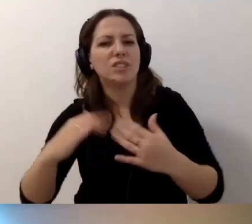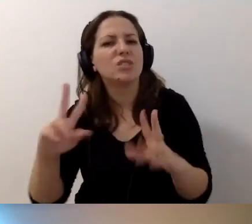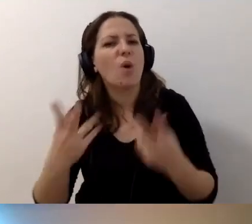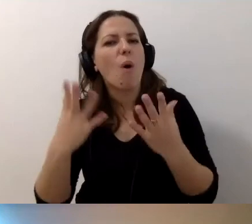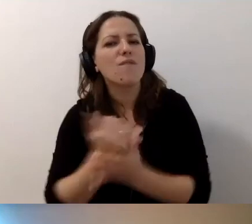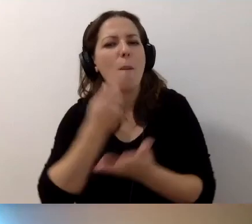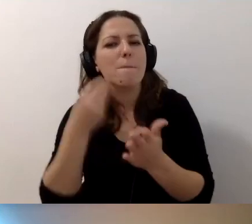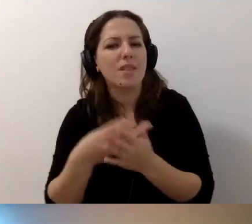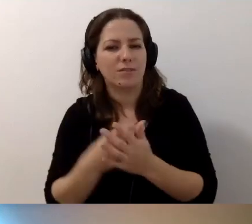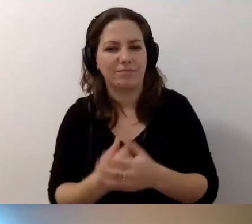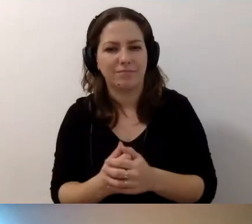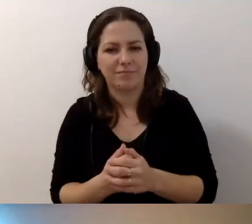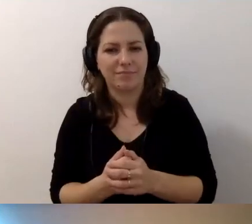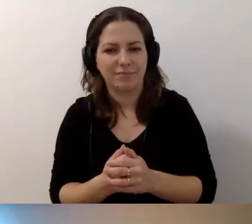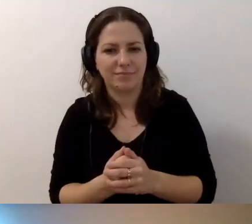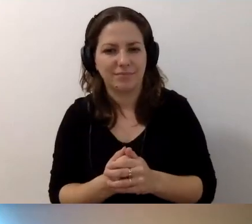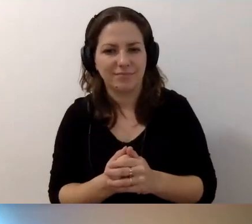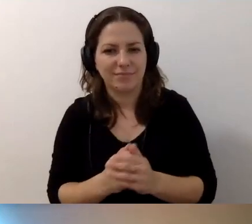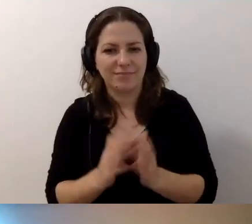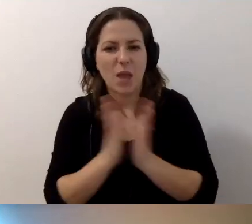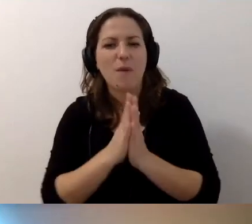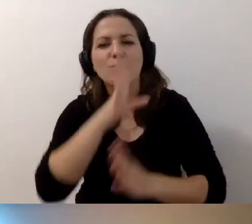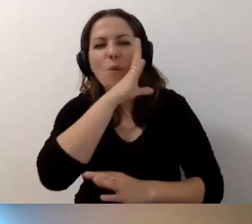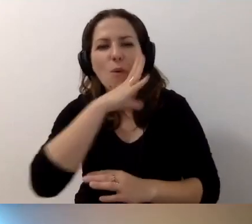Proszę patrzeć w słońce. Uśmiechać się do siebie.